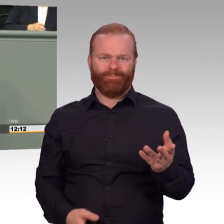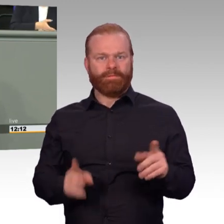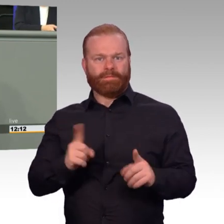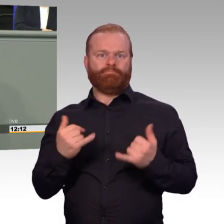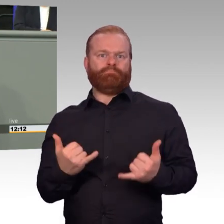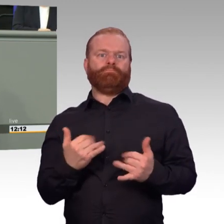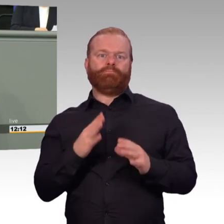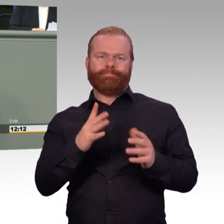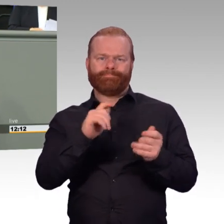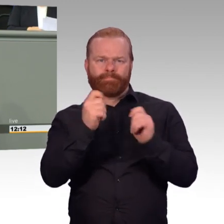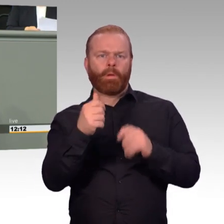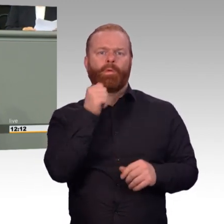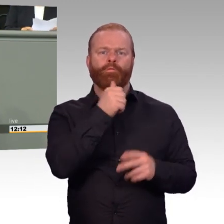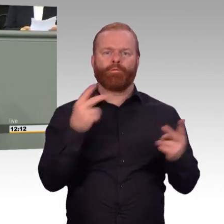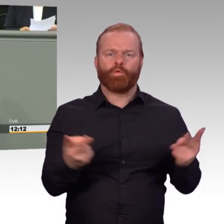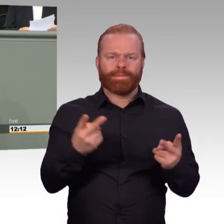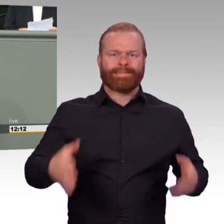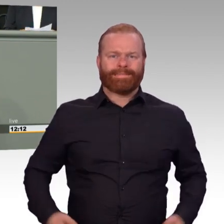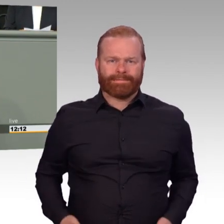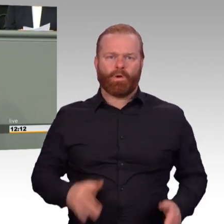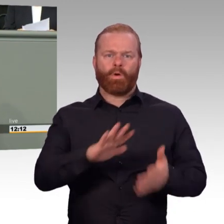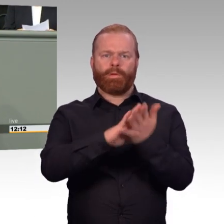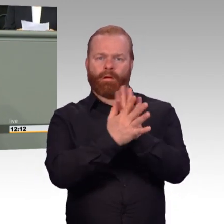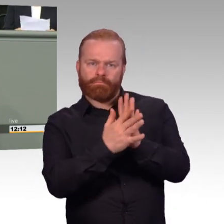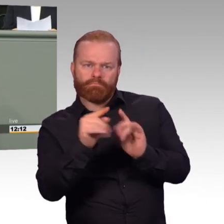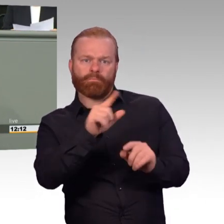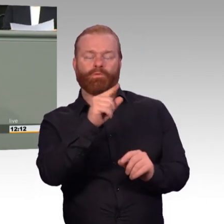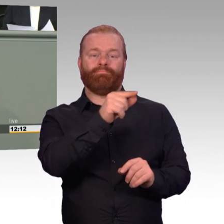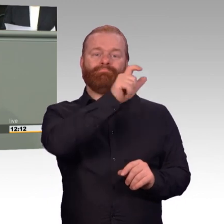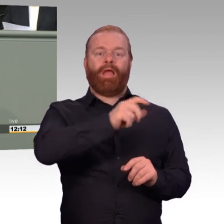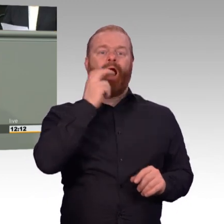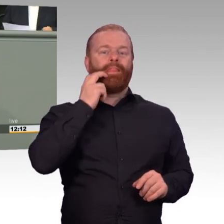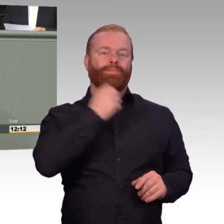und lernen in der Therapie, das Geschehene zu verarbeiten und damit zu leben.